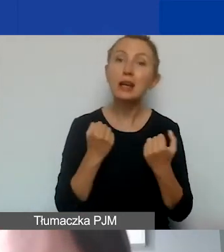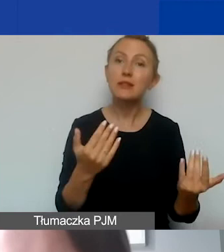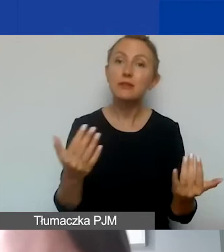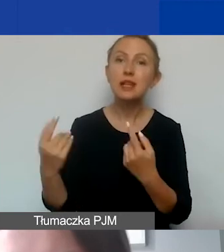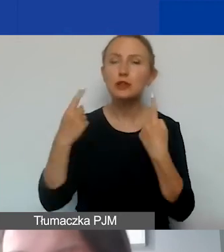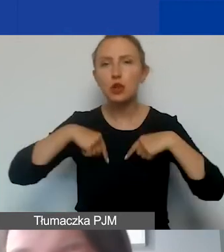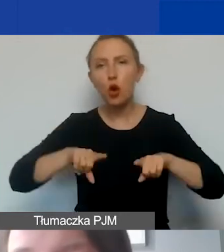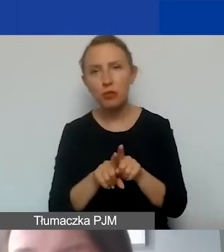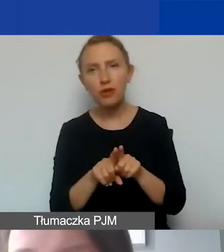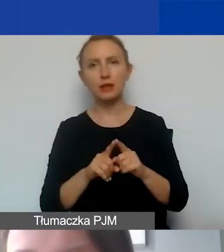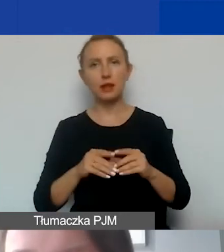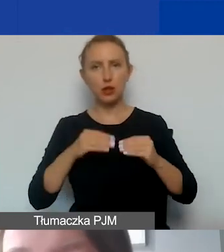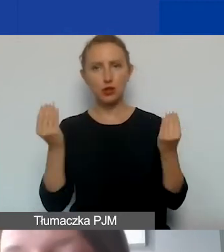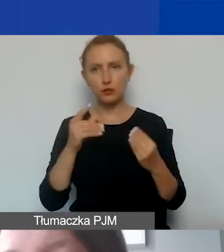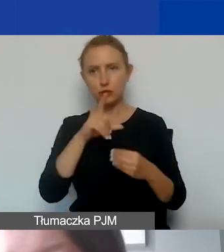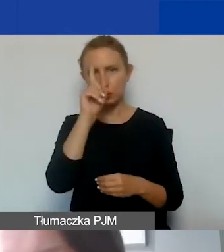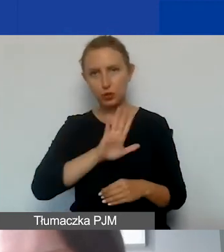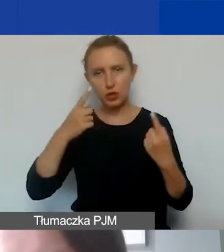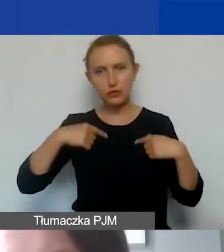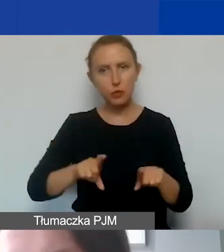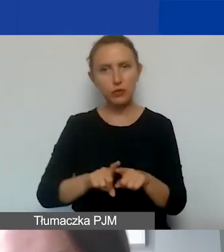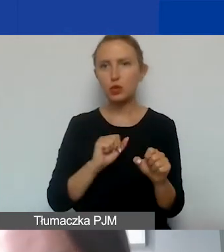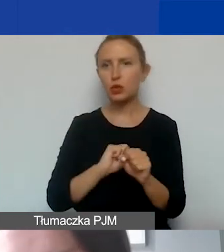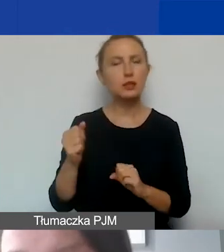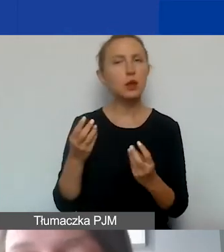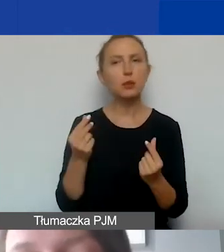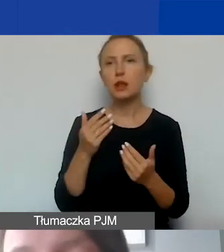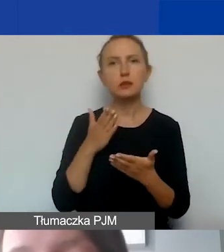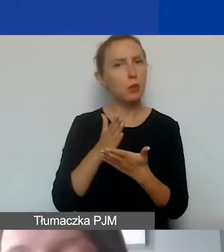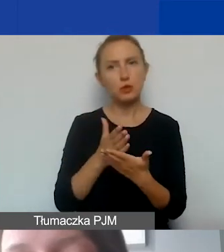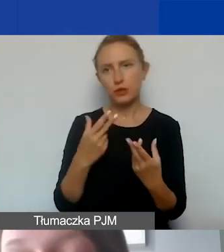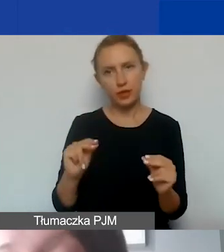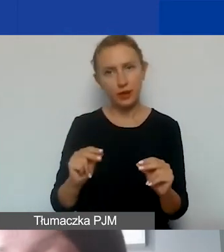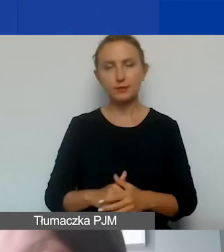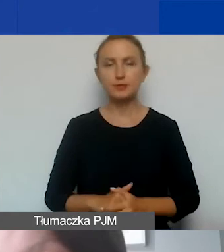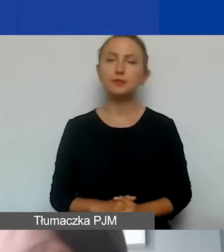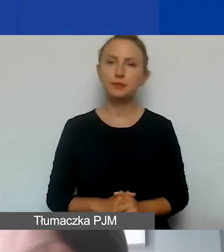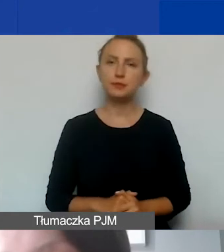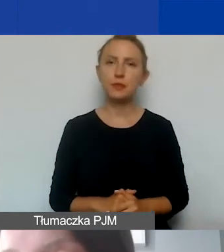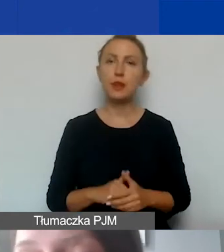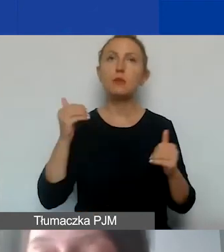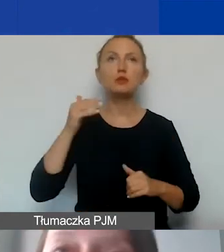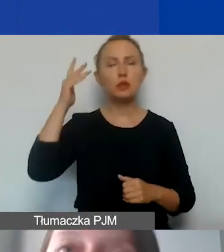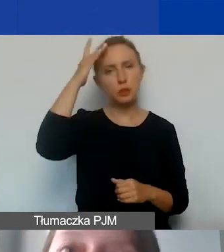rozwój społeczeństwa obywatelskiego. Nie są to środki pomocowe, ale można wyobrazić sobie taką sytuację,